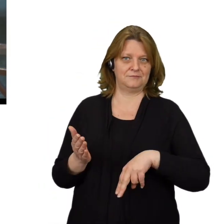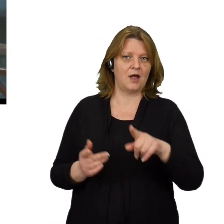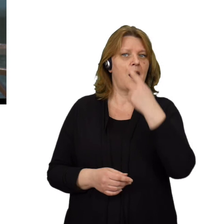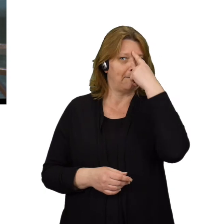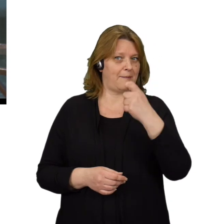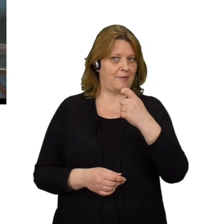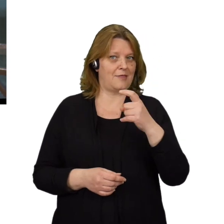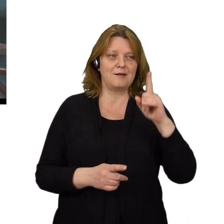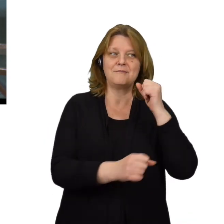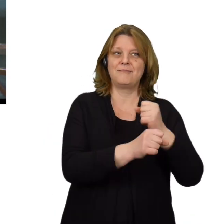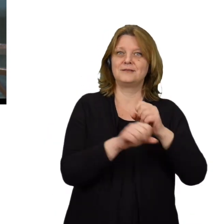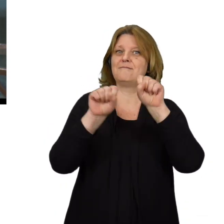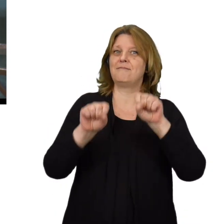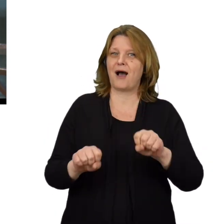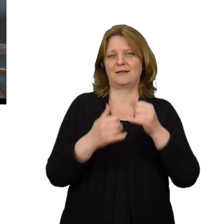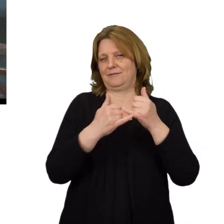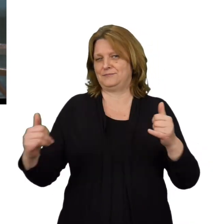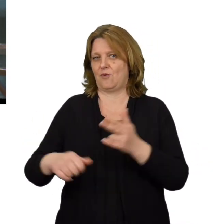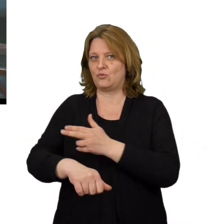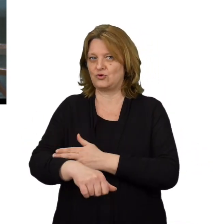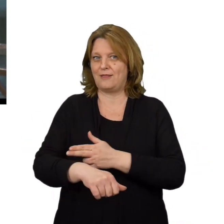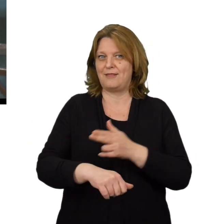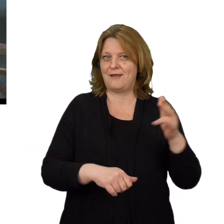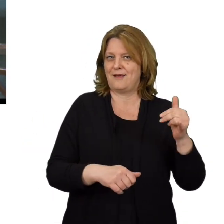Pamiętaj też, że pracownicy banków czy innych instytucji z reguły